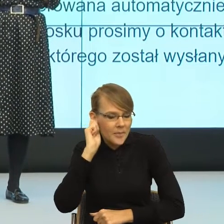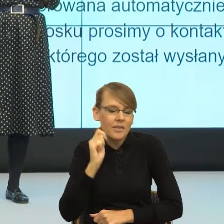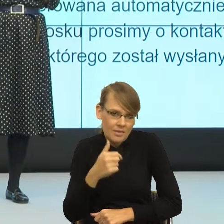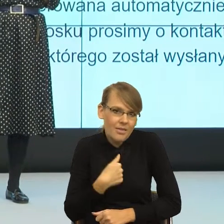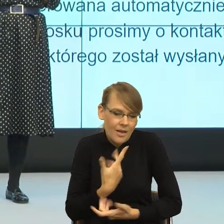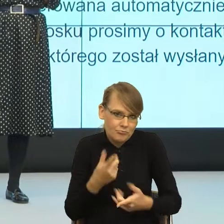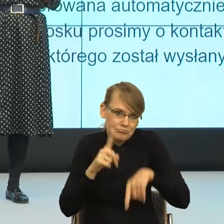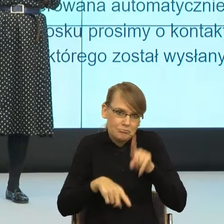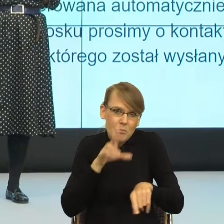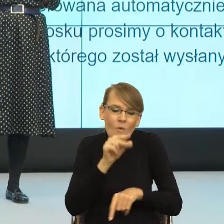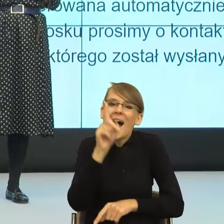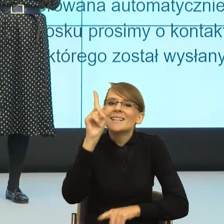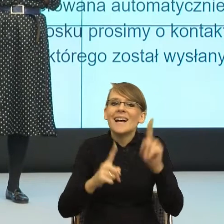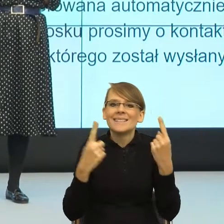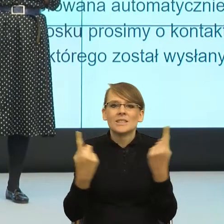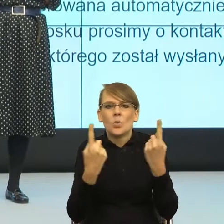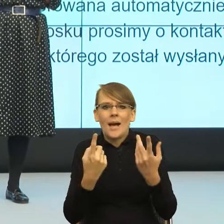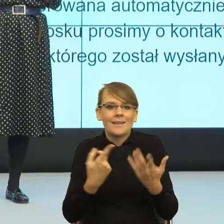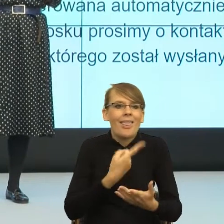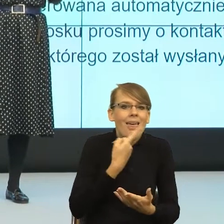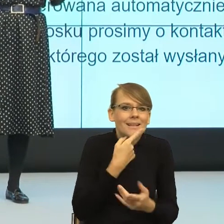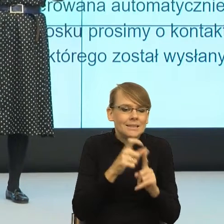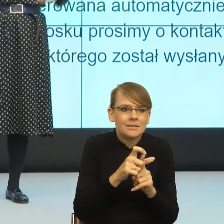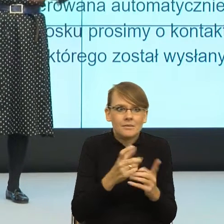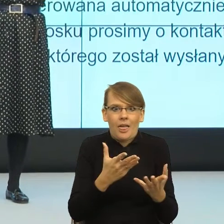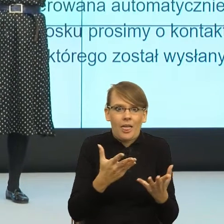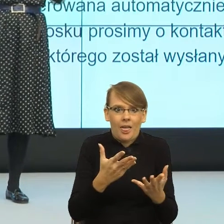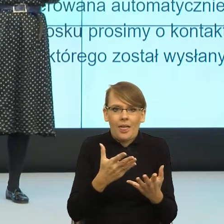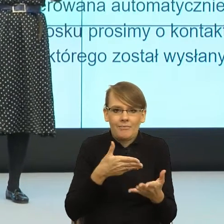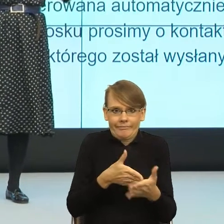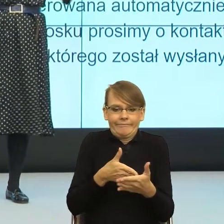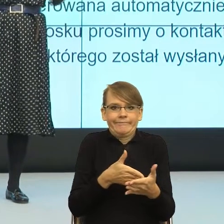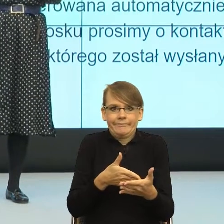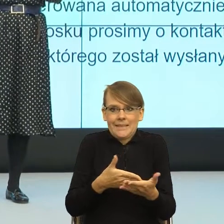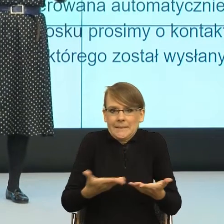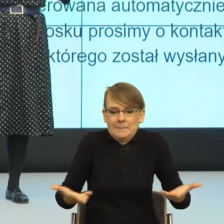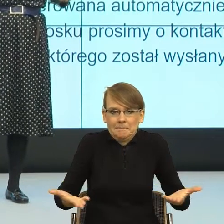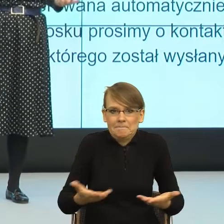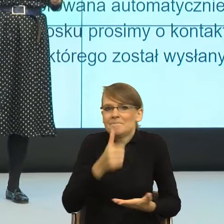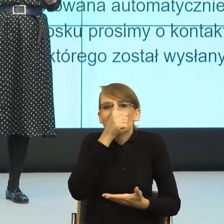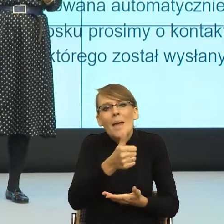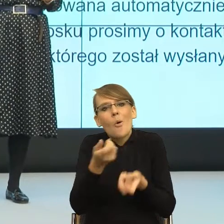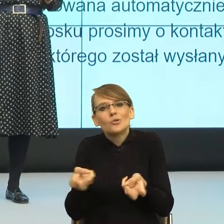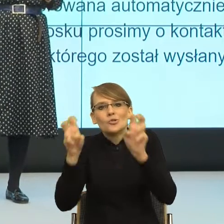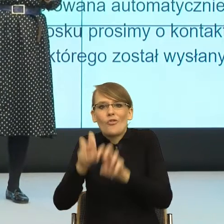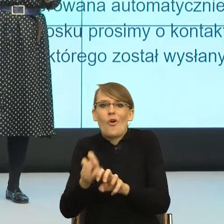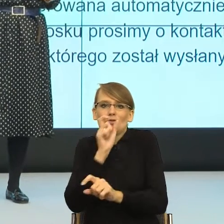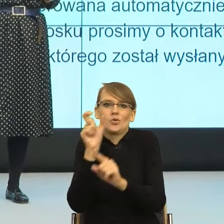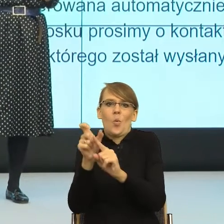kiedy język nas blokuje, dlatego że nie bardzo pozwala skonstruować feminatyw.